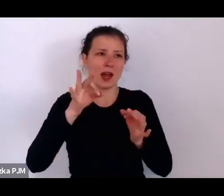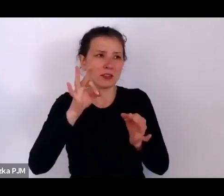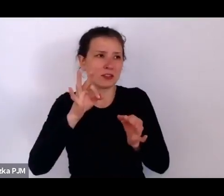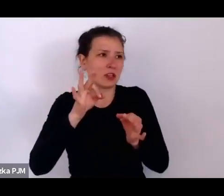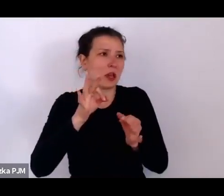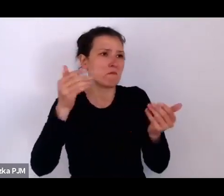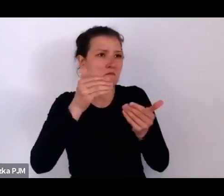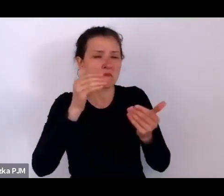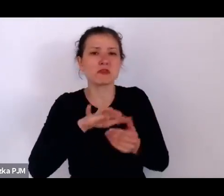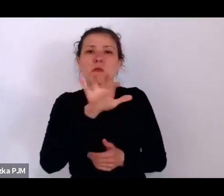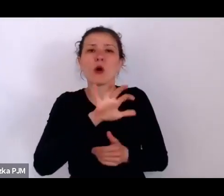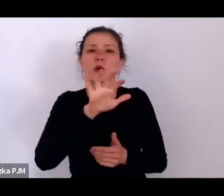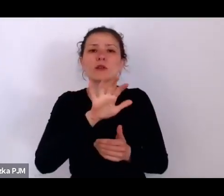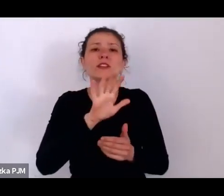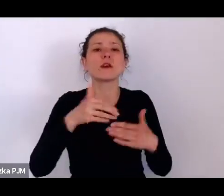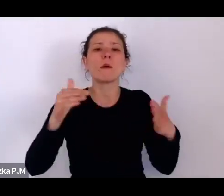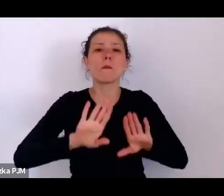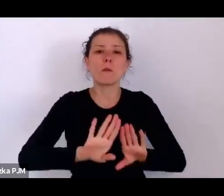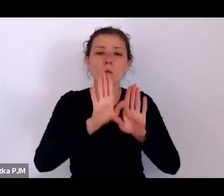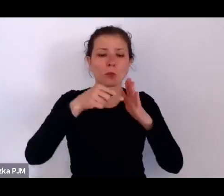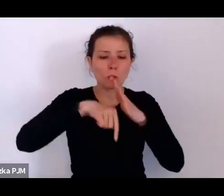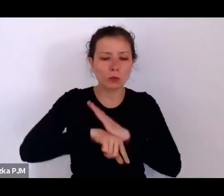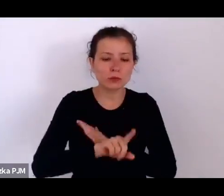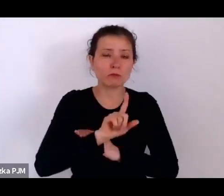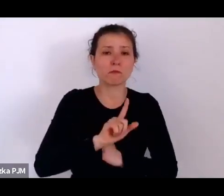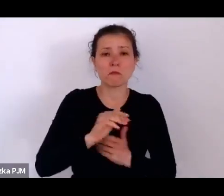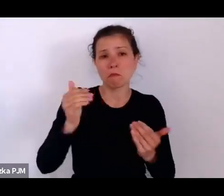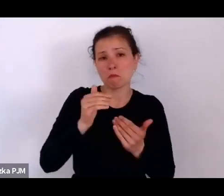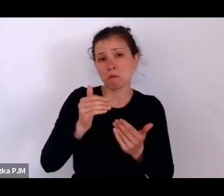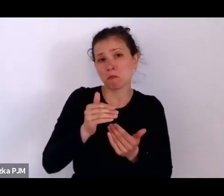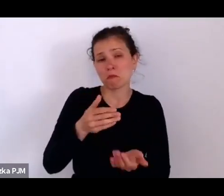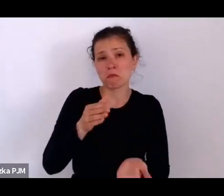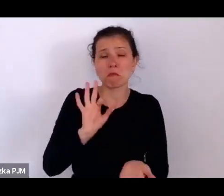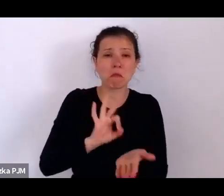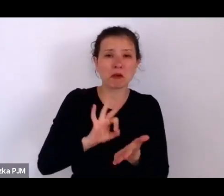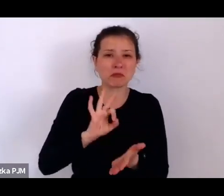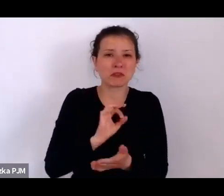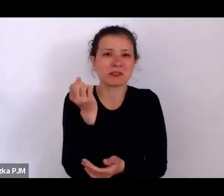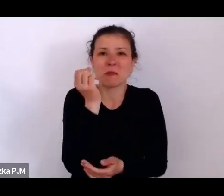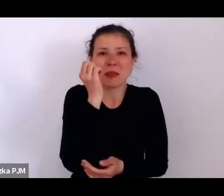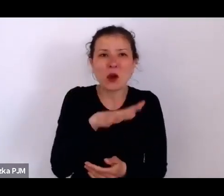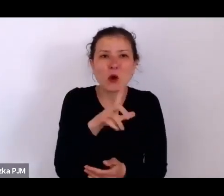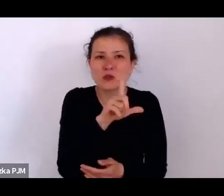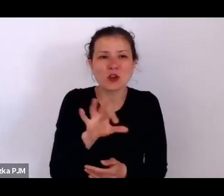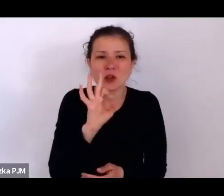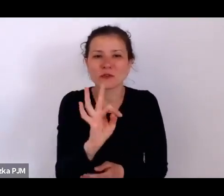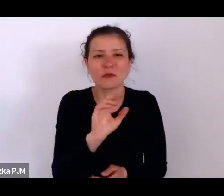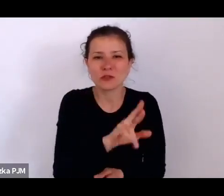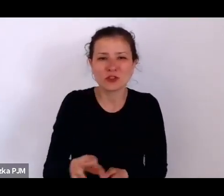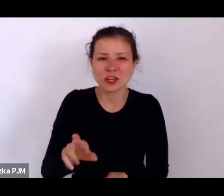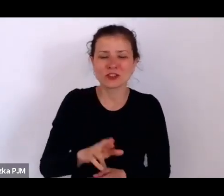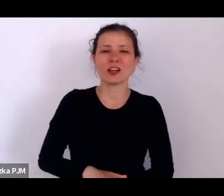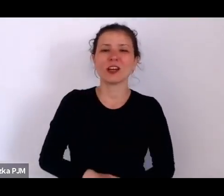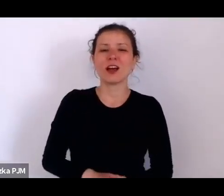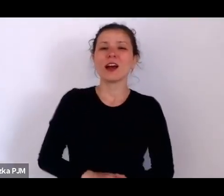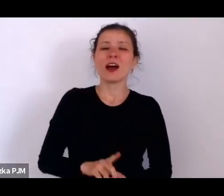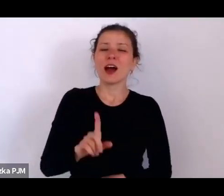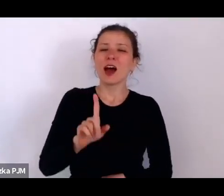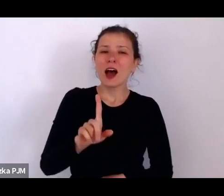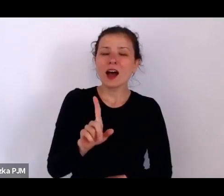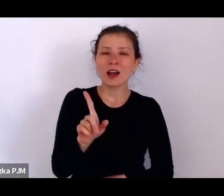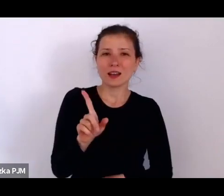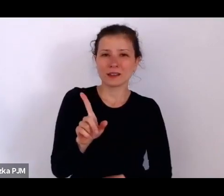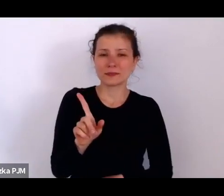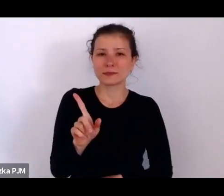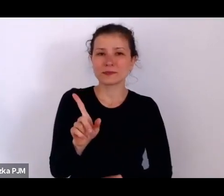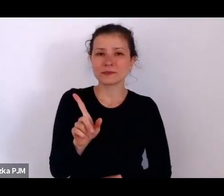Może to nie jest najgorszy los dla rzeczy (śmiech), ale jednak ta obecność kogoś